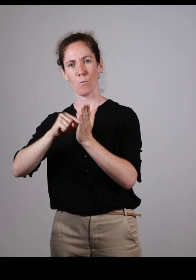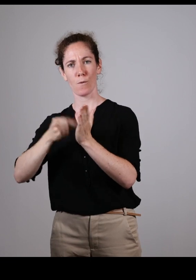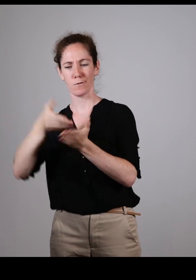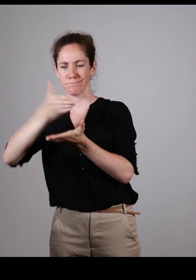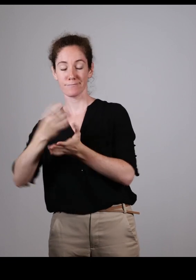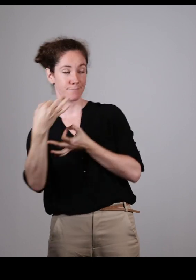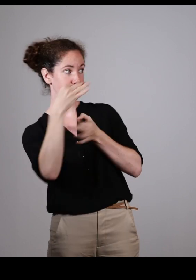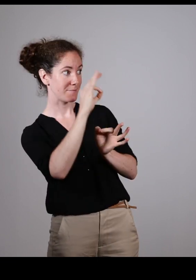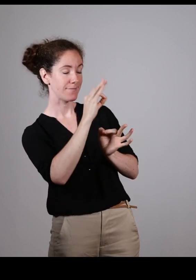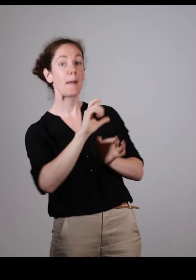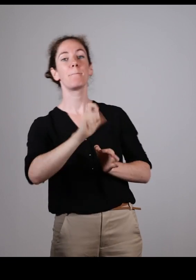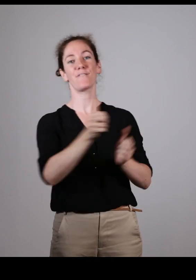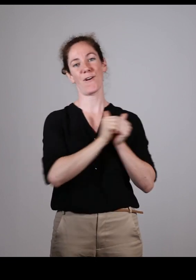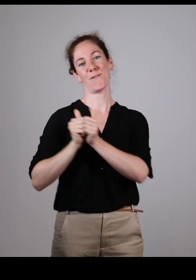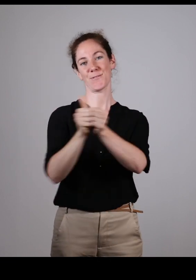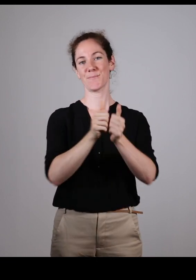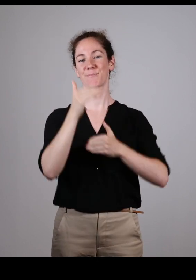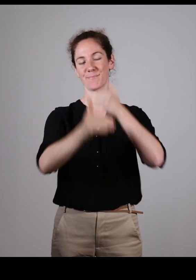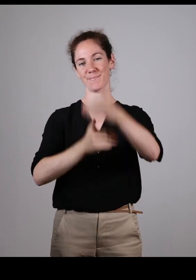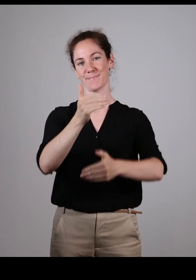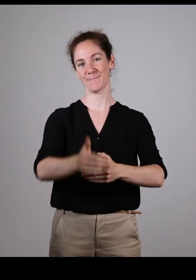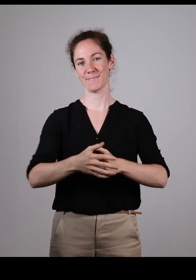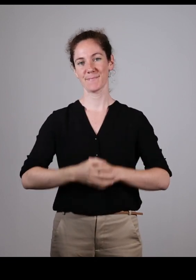on décide ensemble, et le travail est fait dans le bon sens.